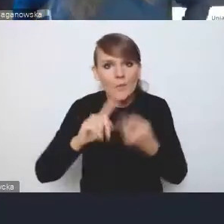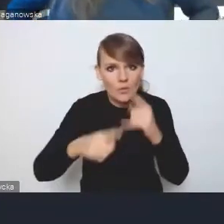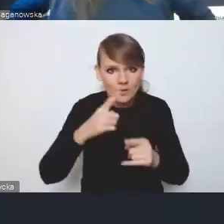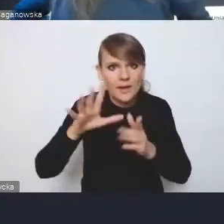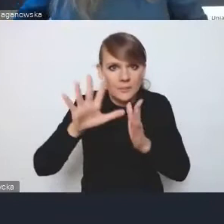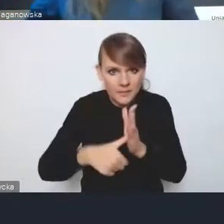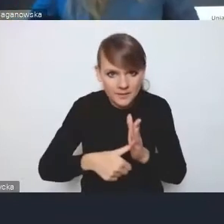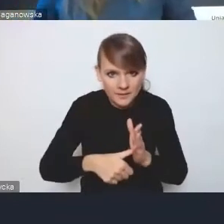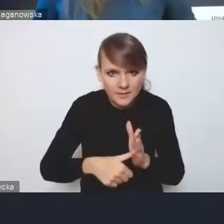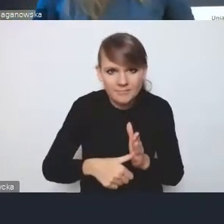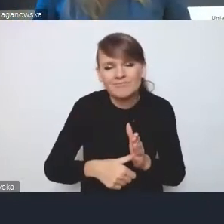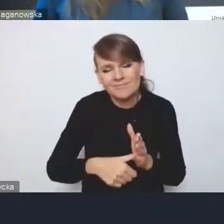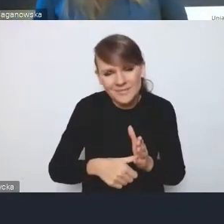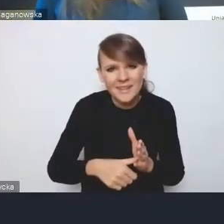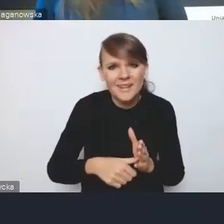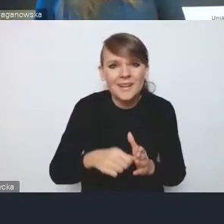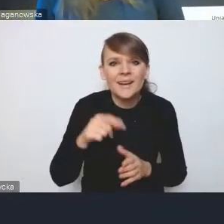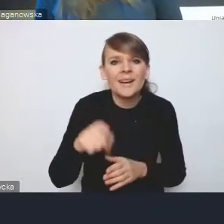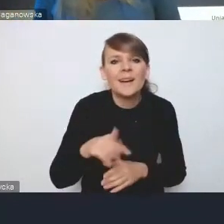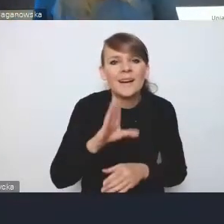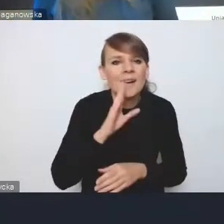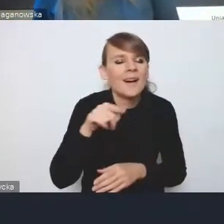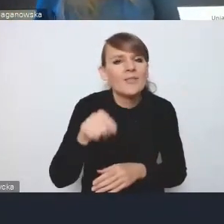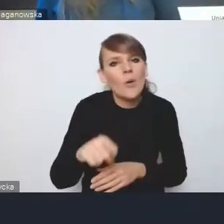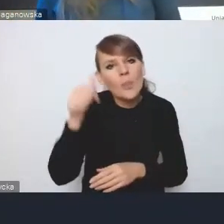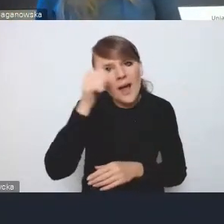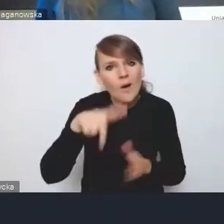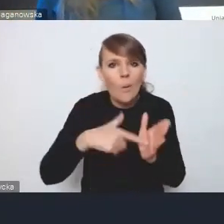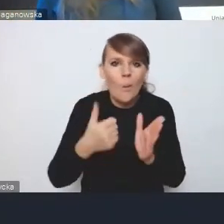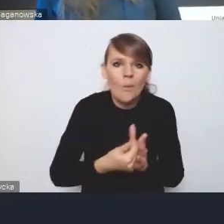To pewnie nie jest finalna nazwa tej ustawy, ale na rok robocza